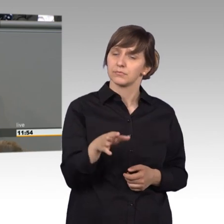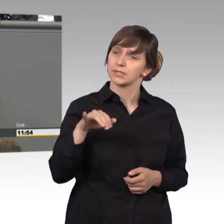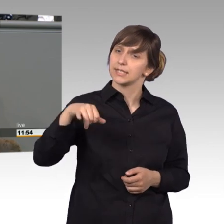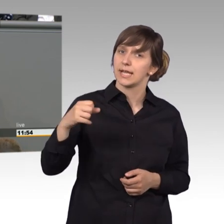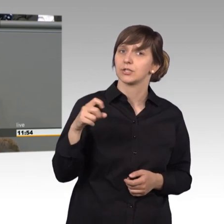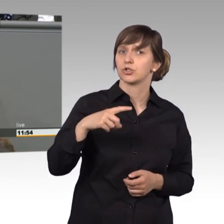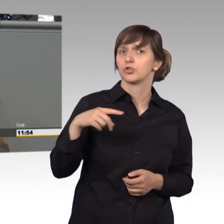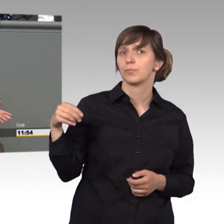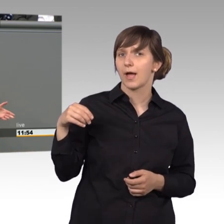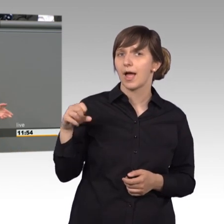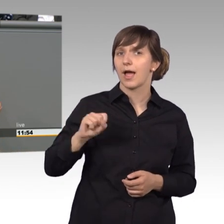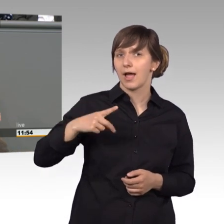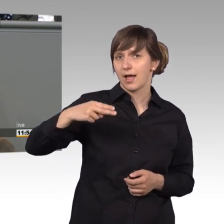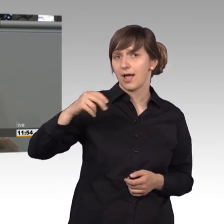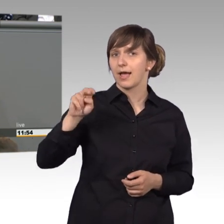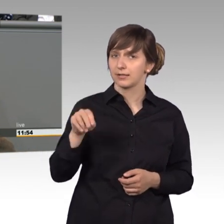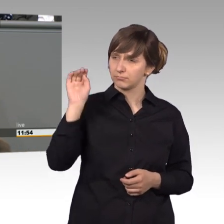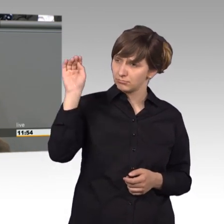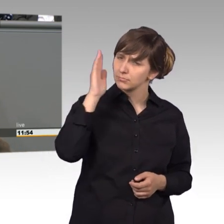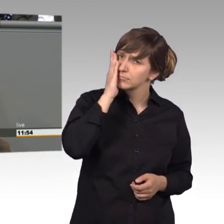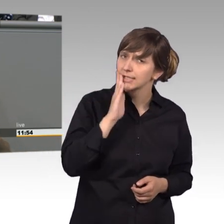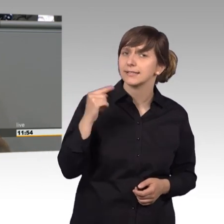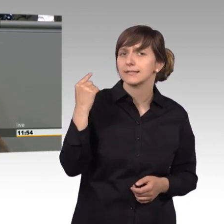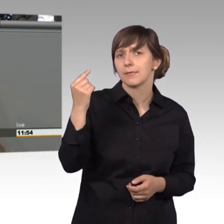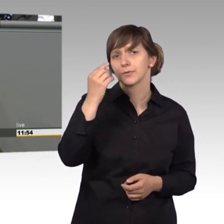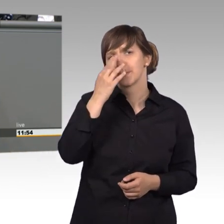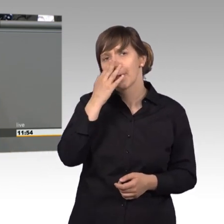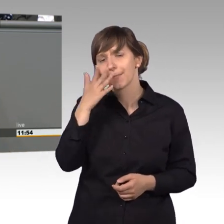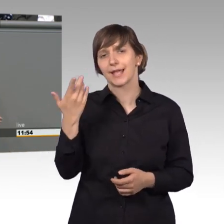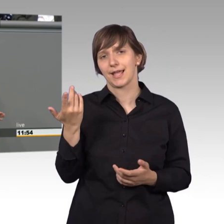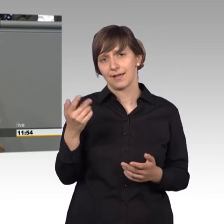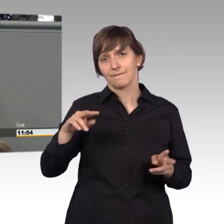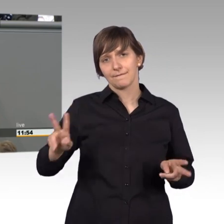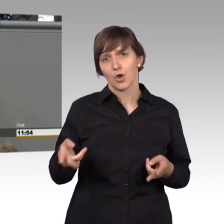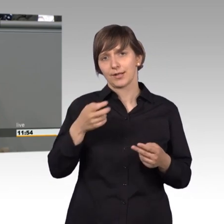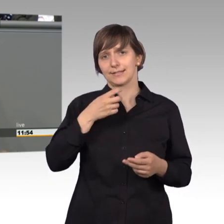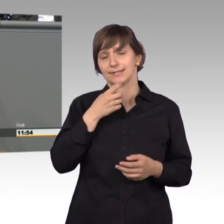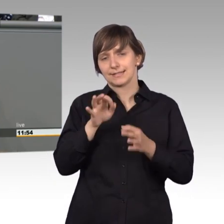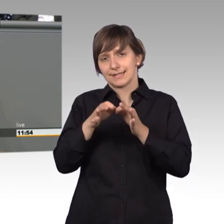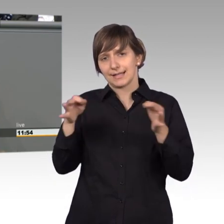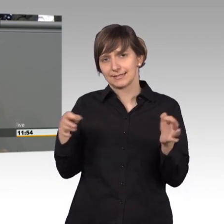einmal zu probieren, wie man mit dem Fördersatz für Hartz 4 einen Monat